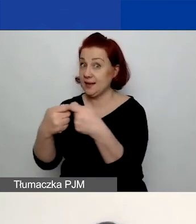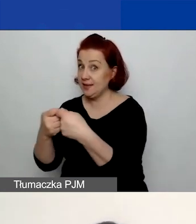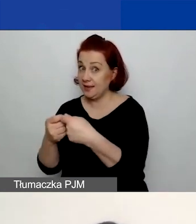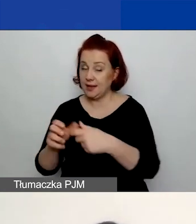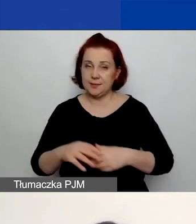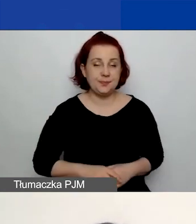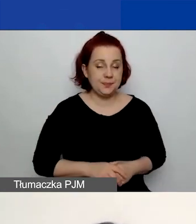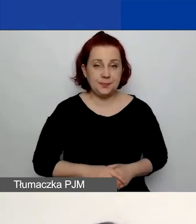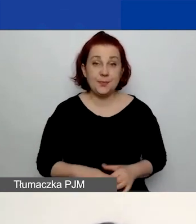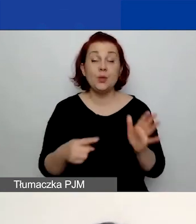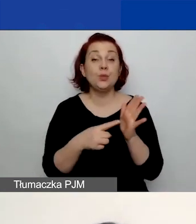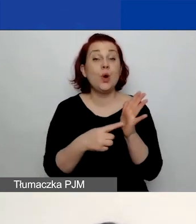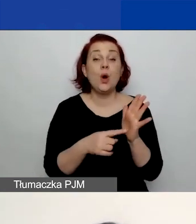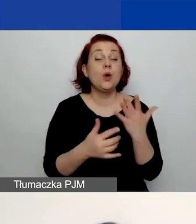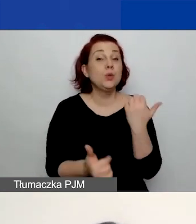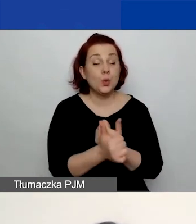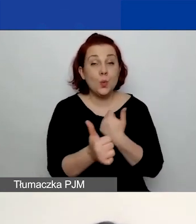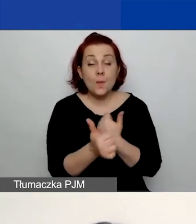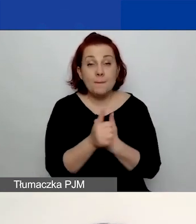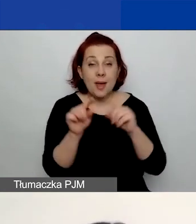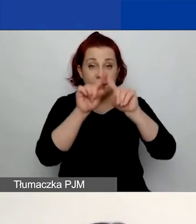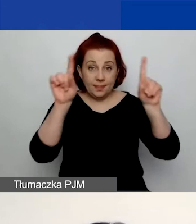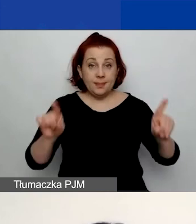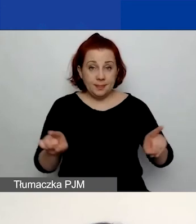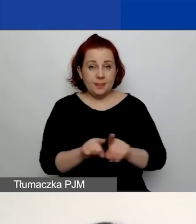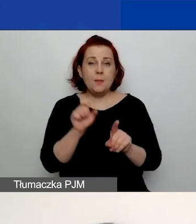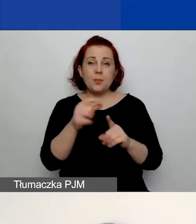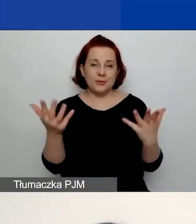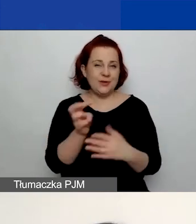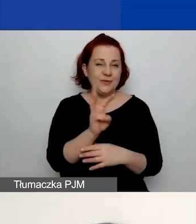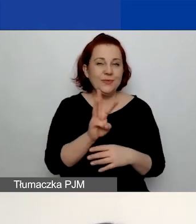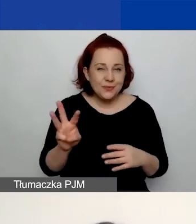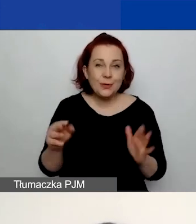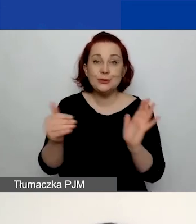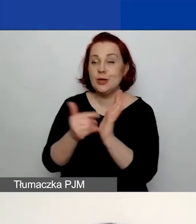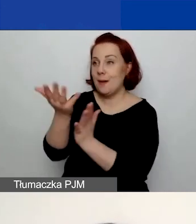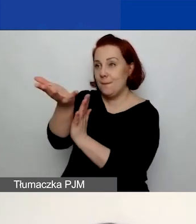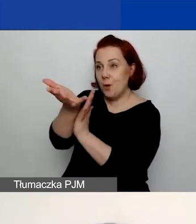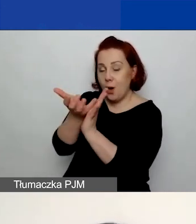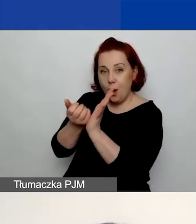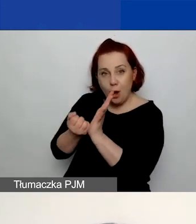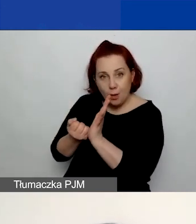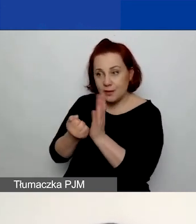Jest to dokument, który znajduje się na stronie. Należy go pobrać, wypełnić.